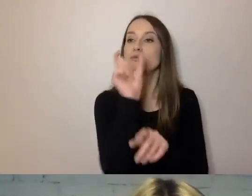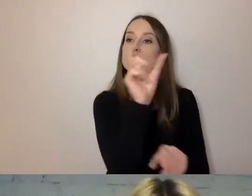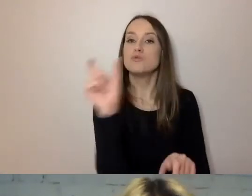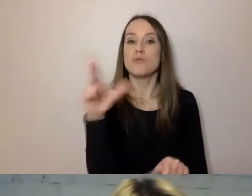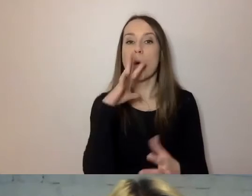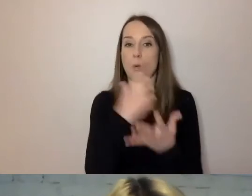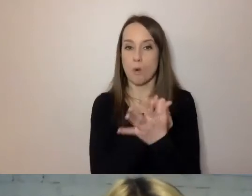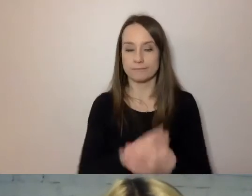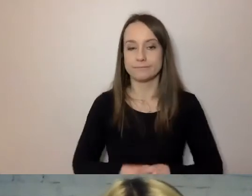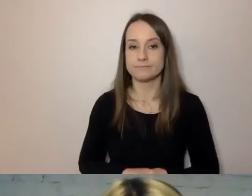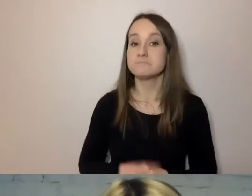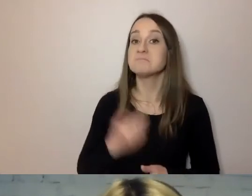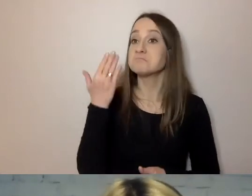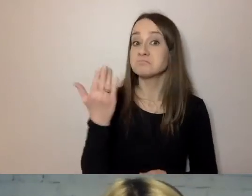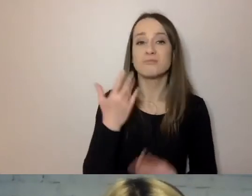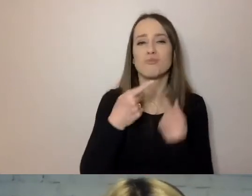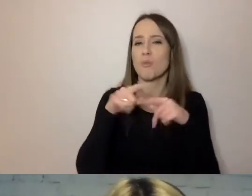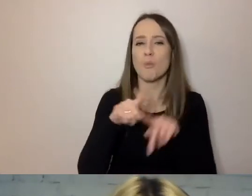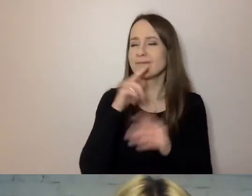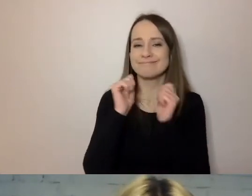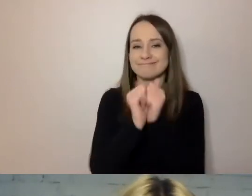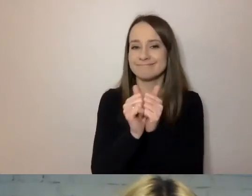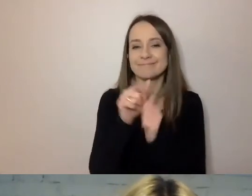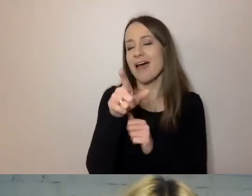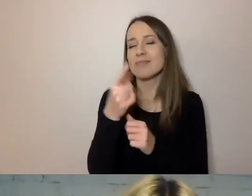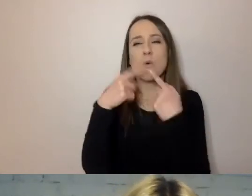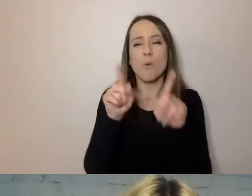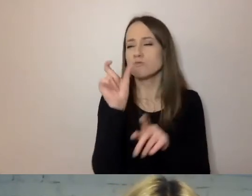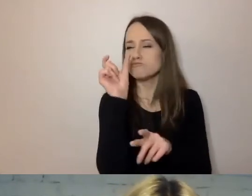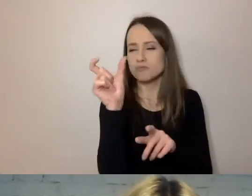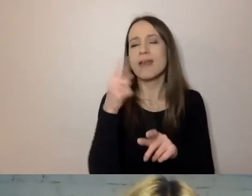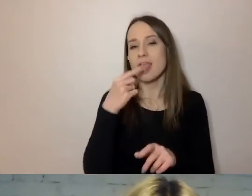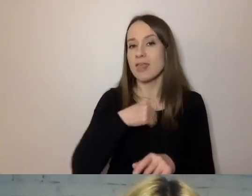Krótkie zdania i wyrazy dają się w języku polskim zmierzyć.